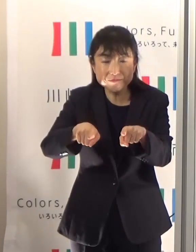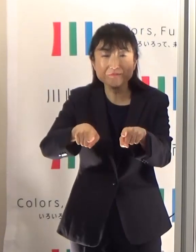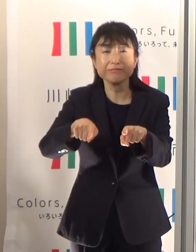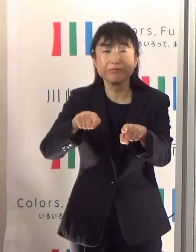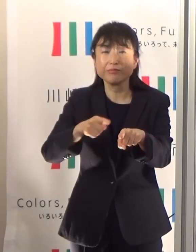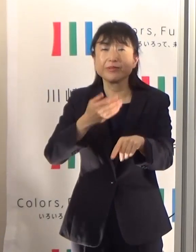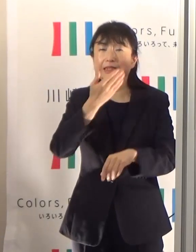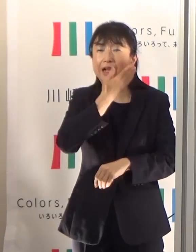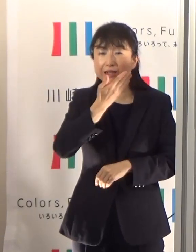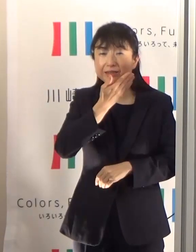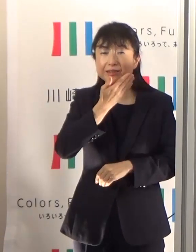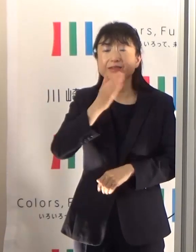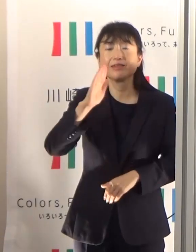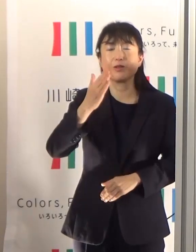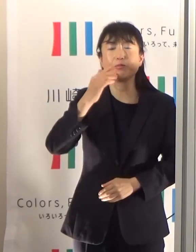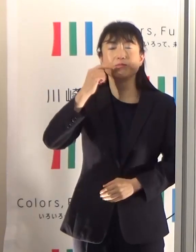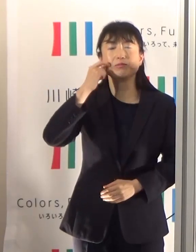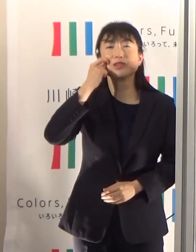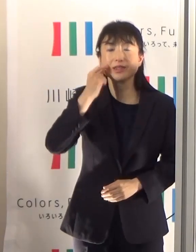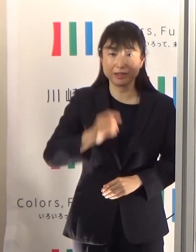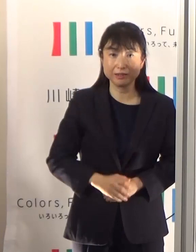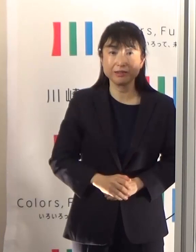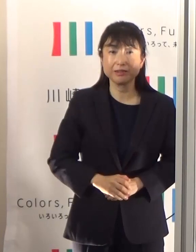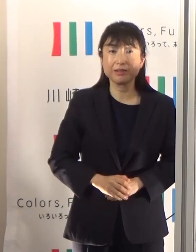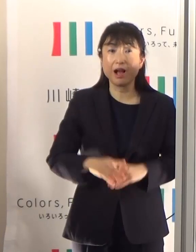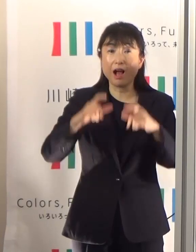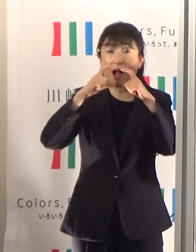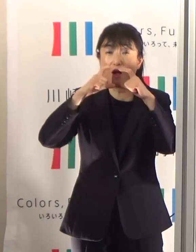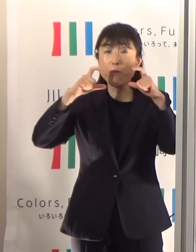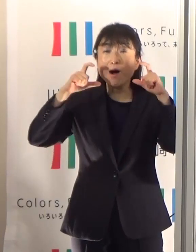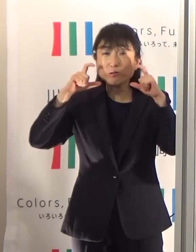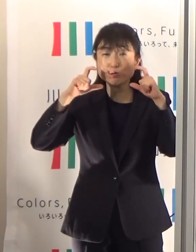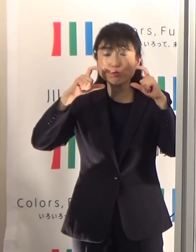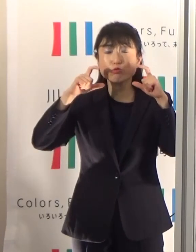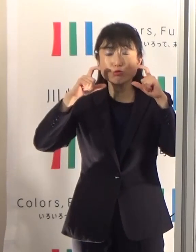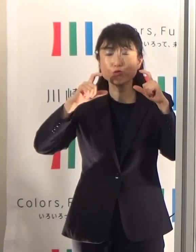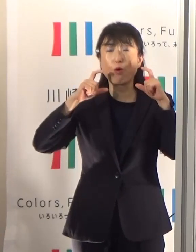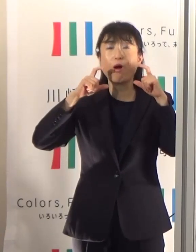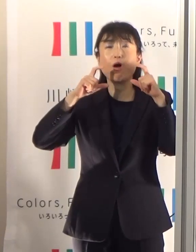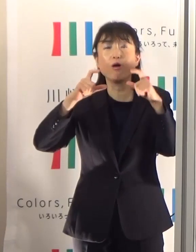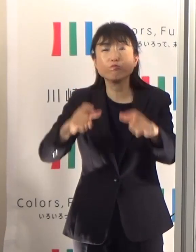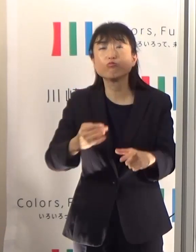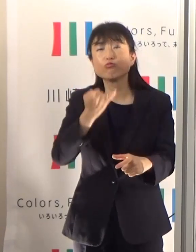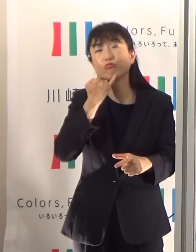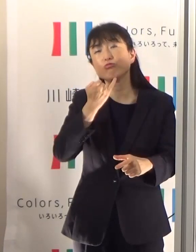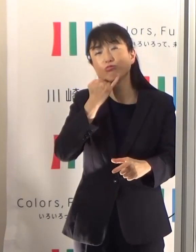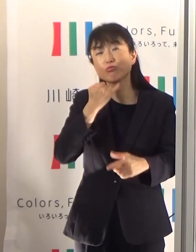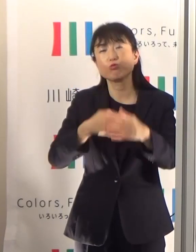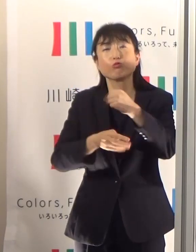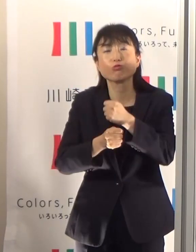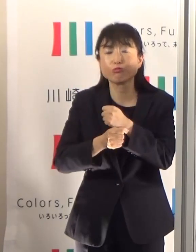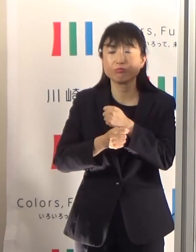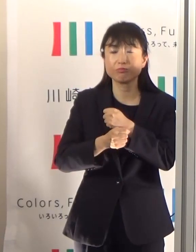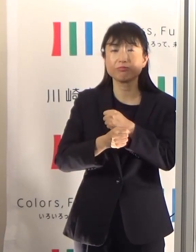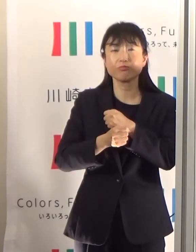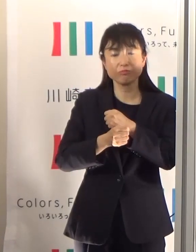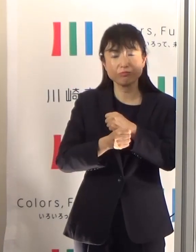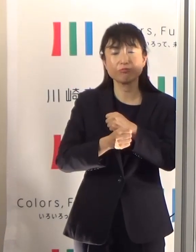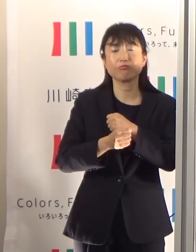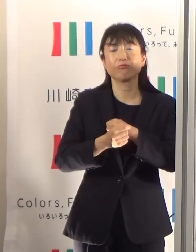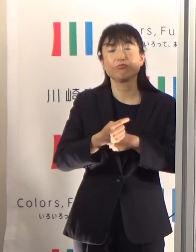マスクをつけながらっていつ外していいのということを疑問に思われている方はたくさんいらっしゃると思います